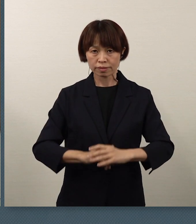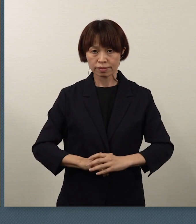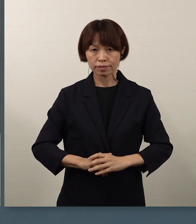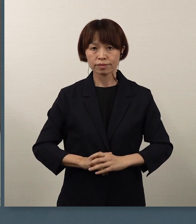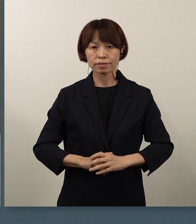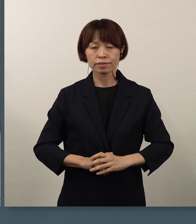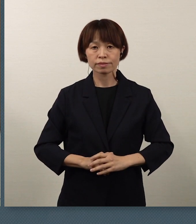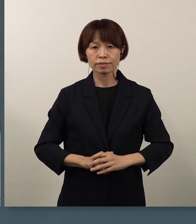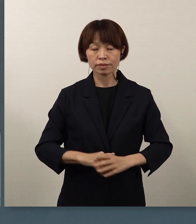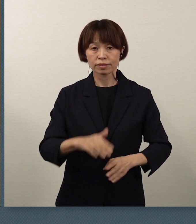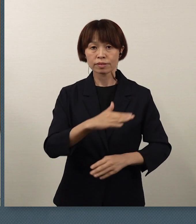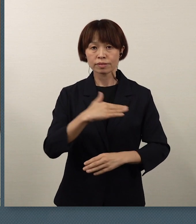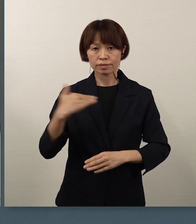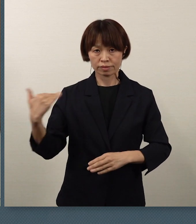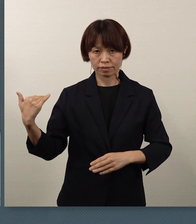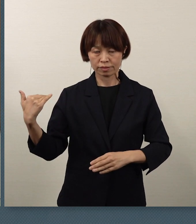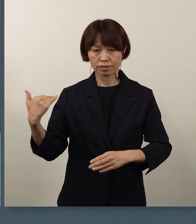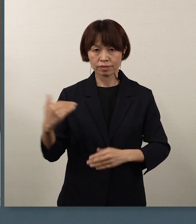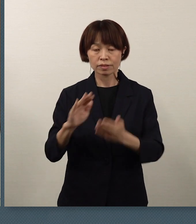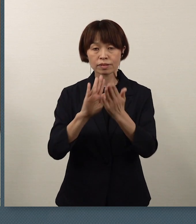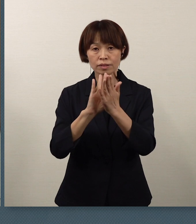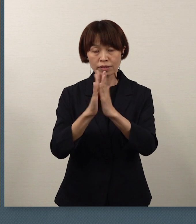私ども、県教育委員会では